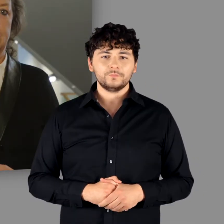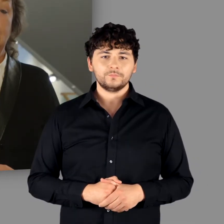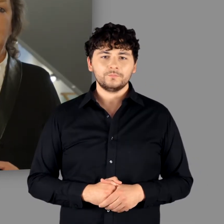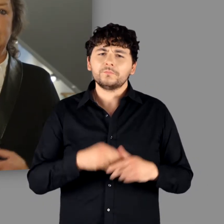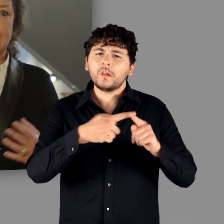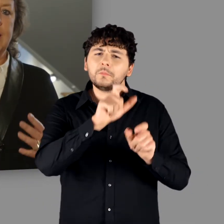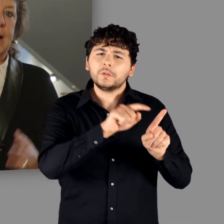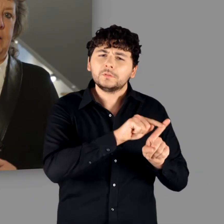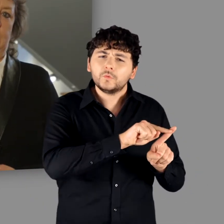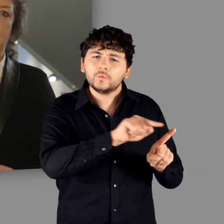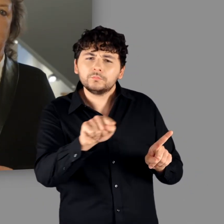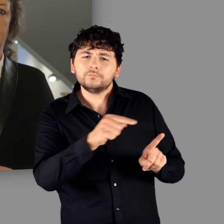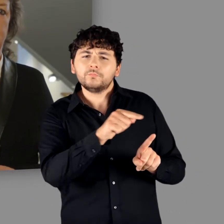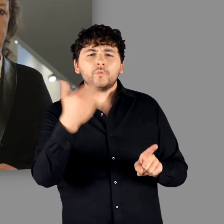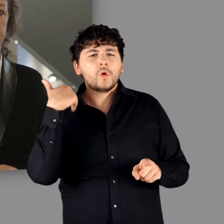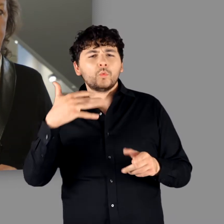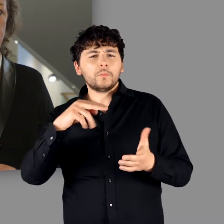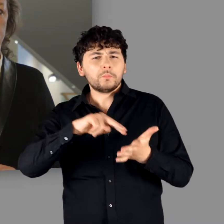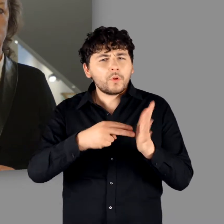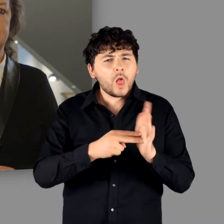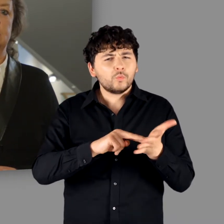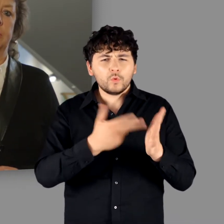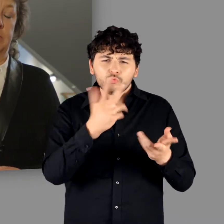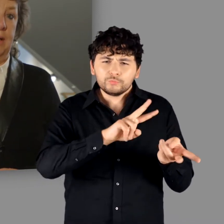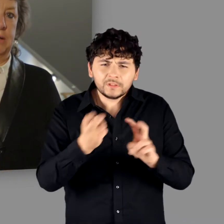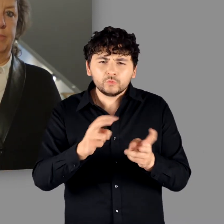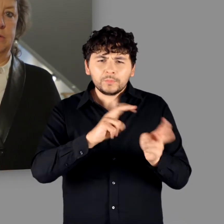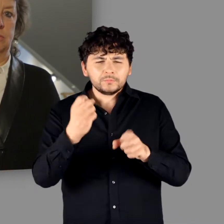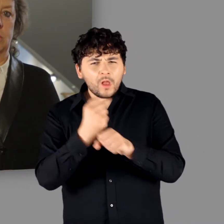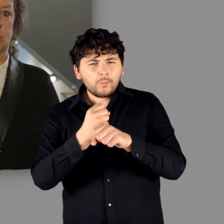Ich danke allen an der Planung und Umsetzung beteiligten Personen,